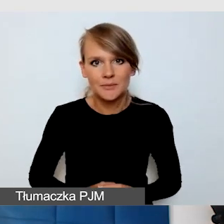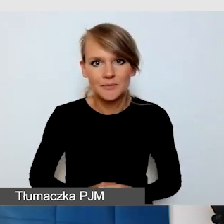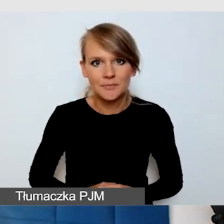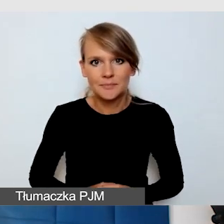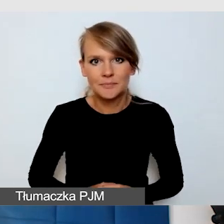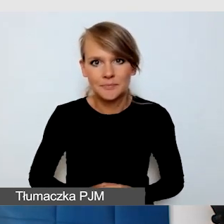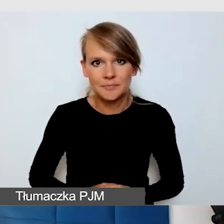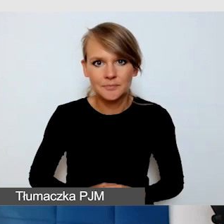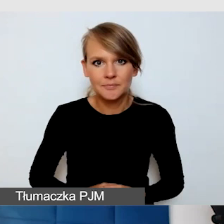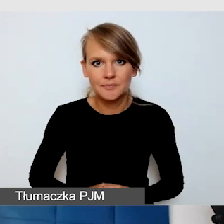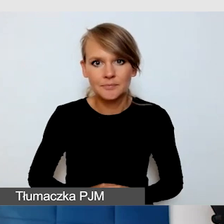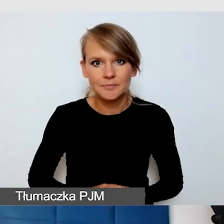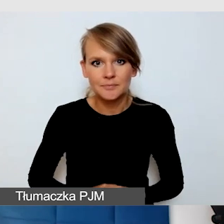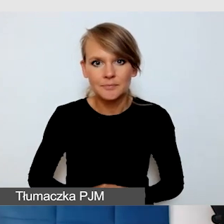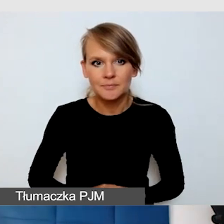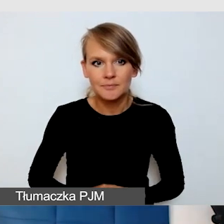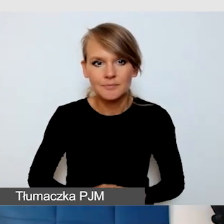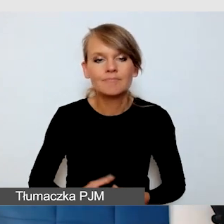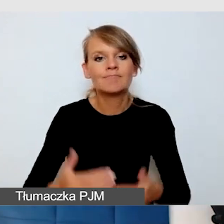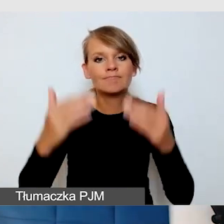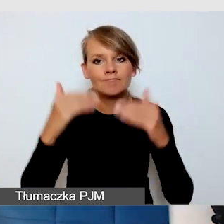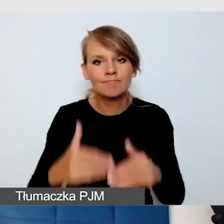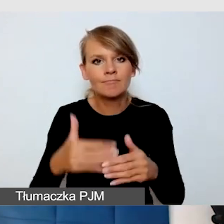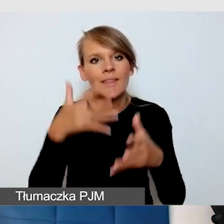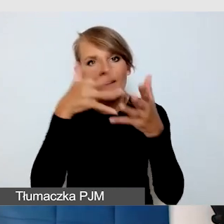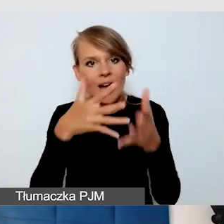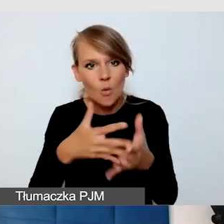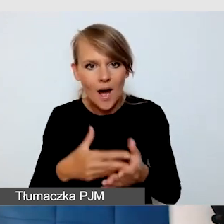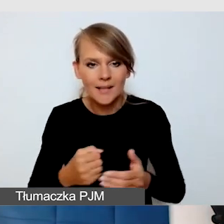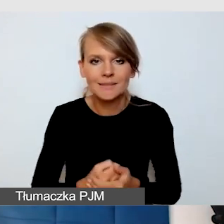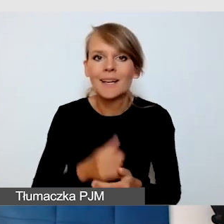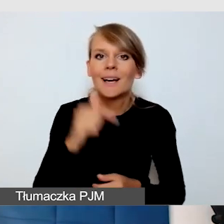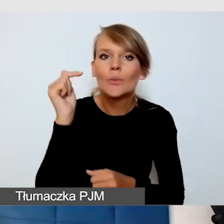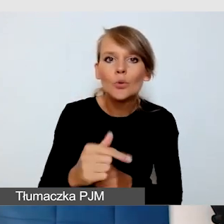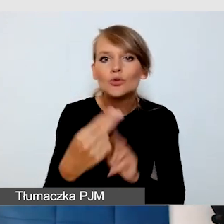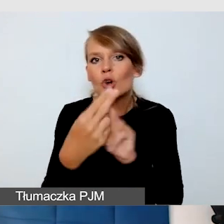Ewaluacja, czyli kontakt z odbiorcami. Nie bójmy się krytyki,